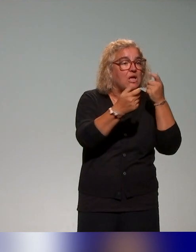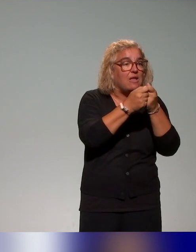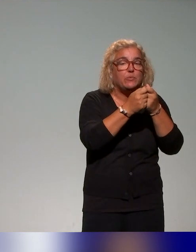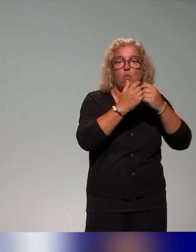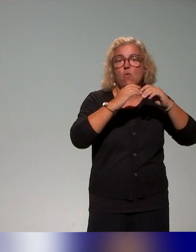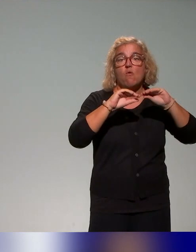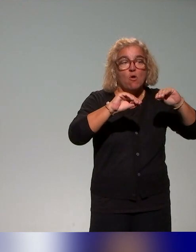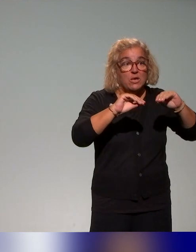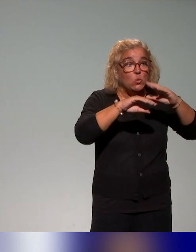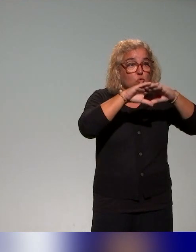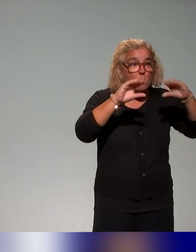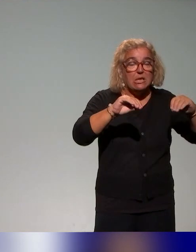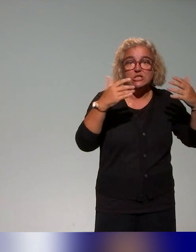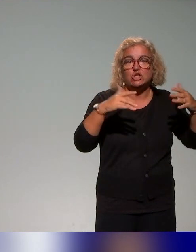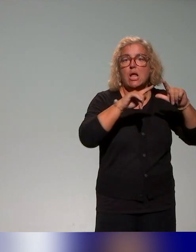la question de l'approche inclusive ou de la pédagogie inclusive,